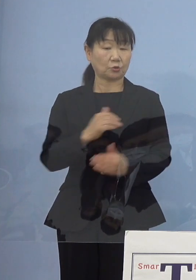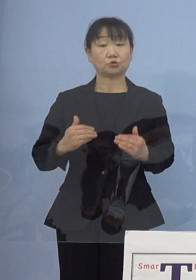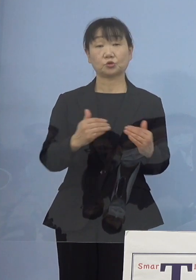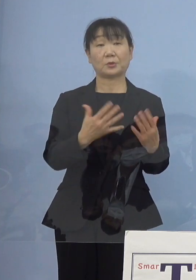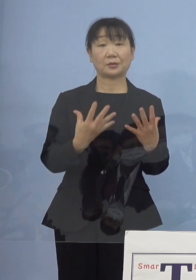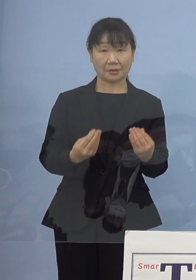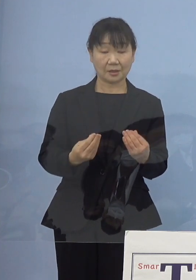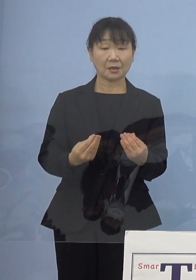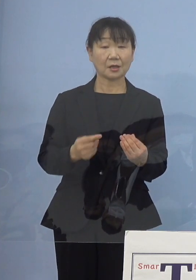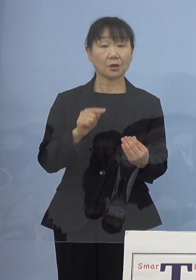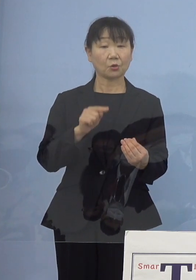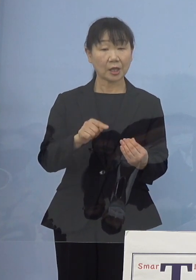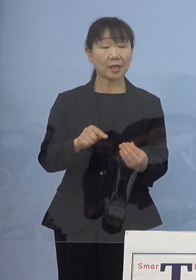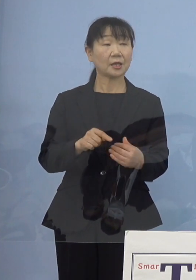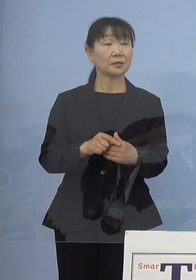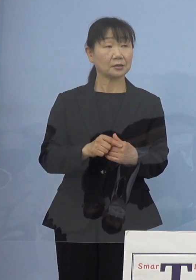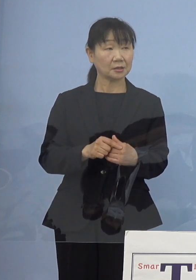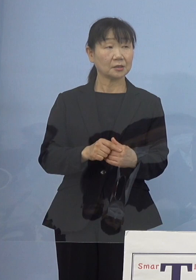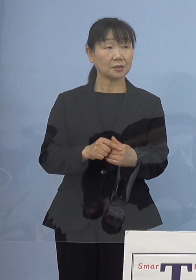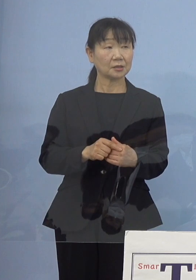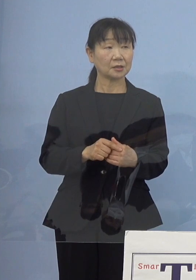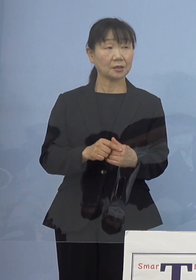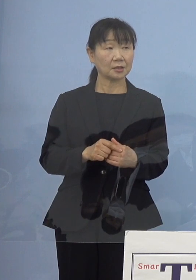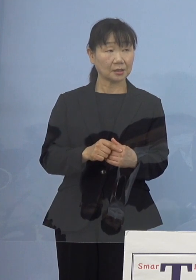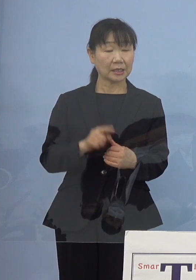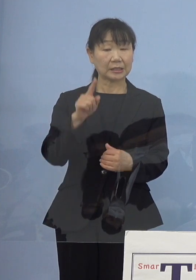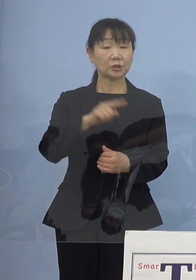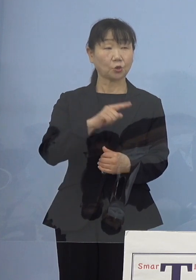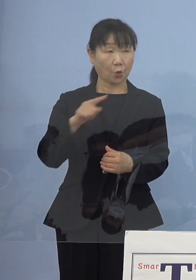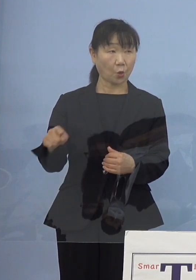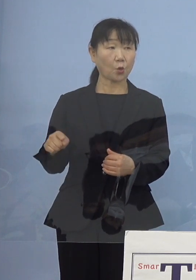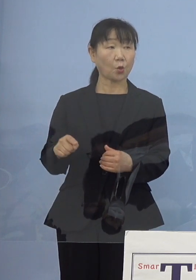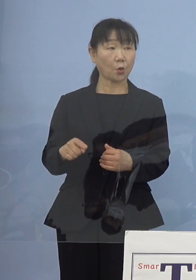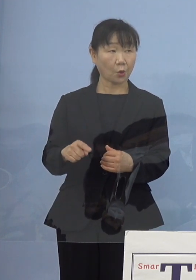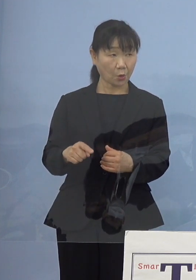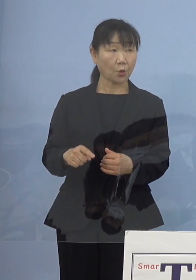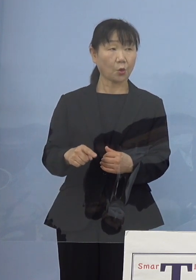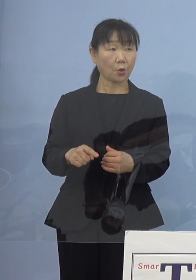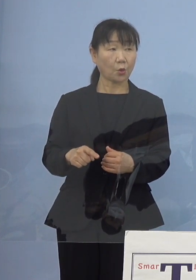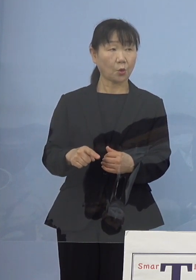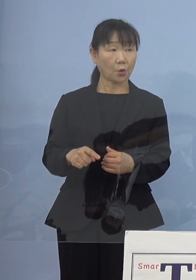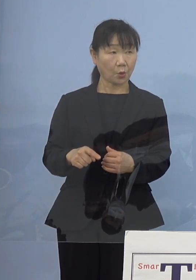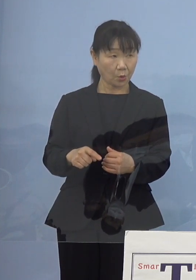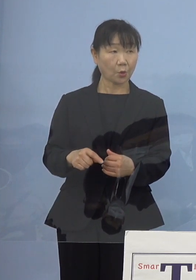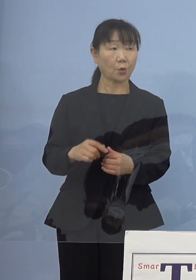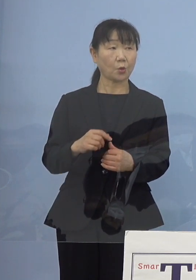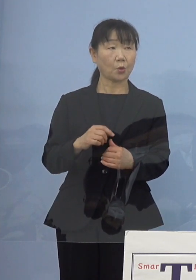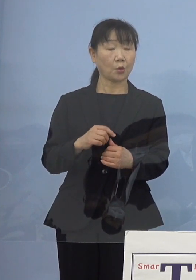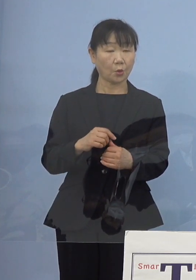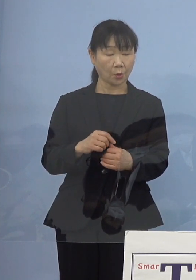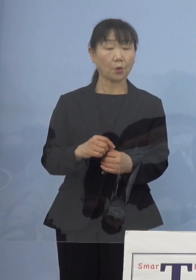そちらの方に人員として リソースというかをかけていたところを